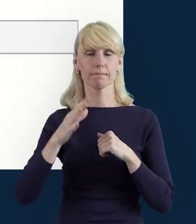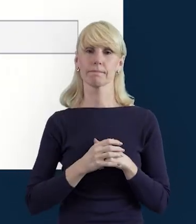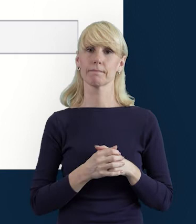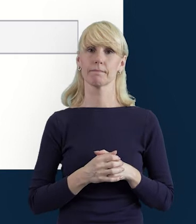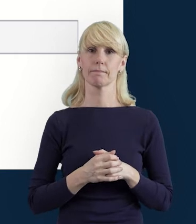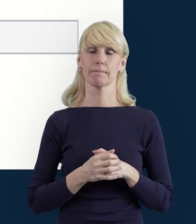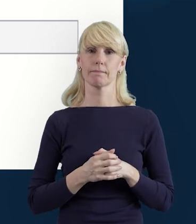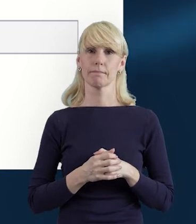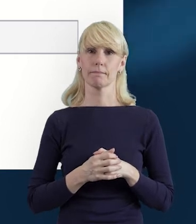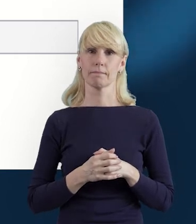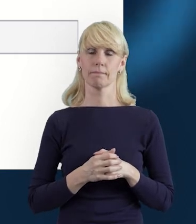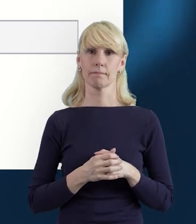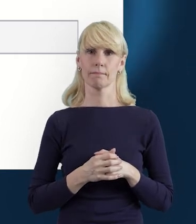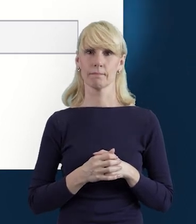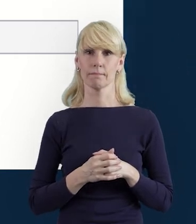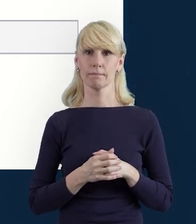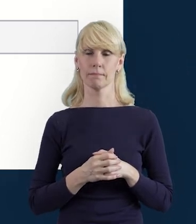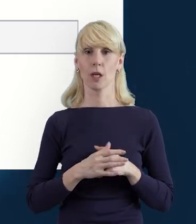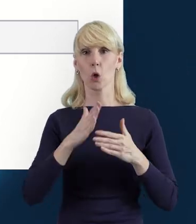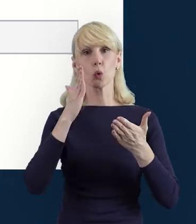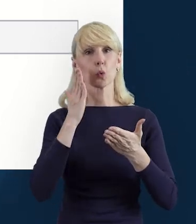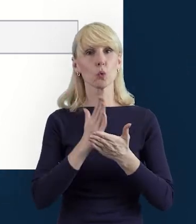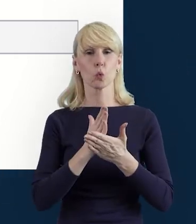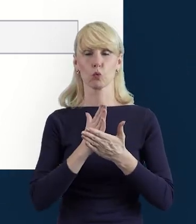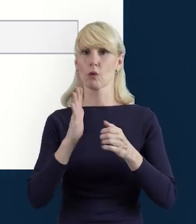Kiedy wypełnimy już pola